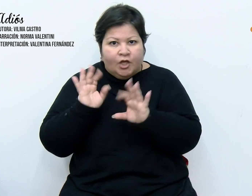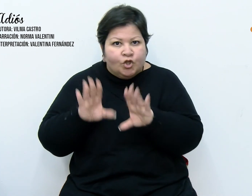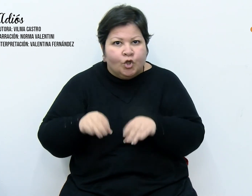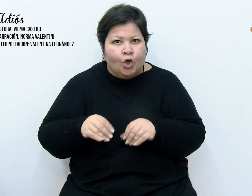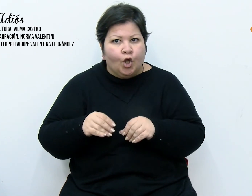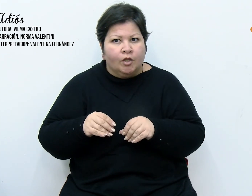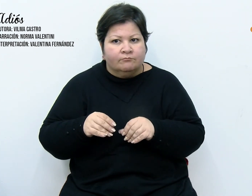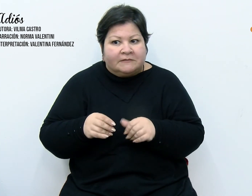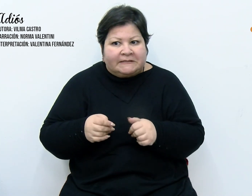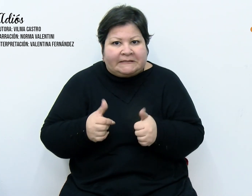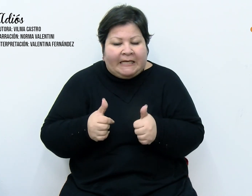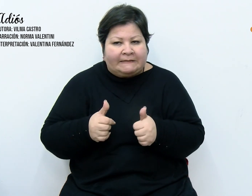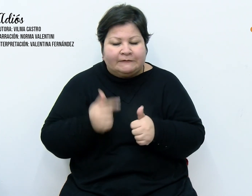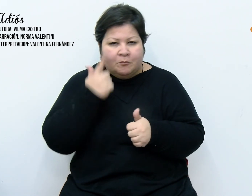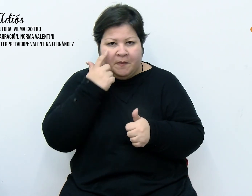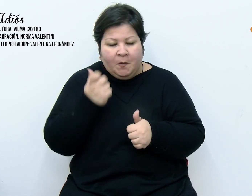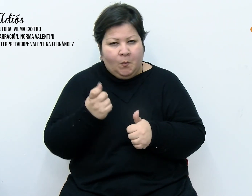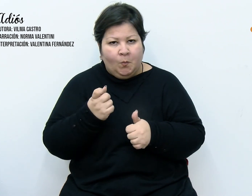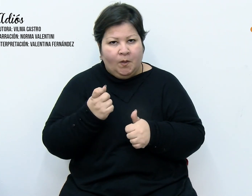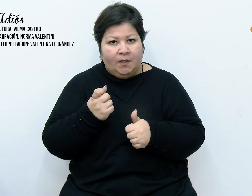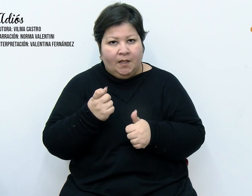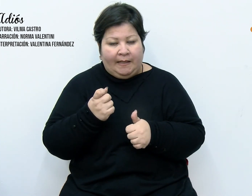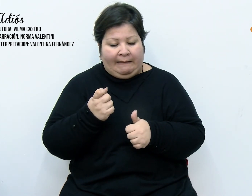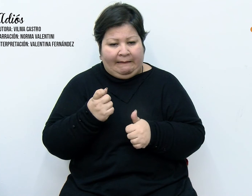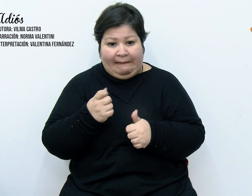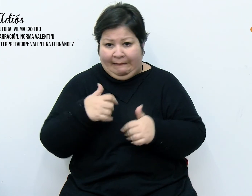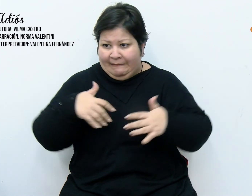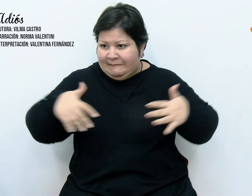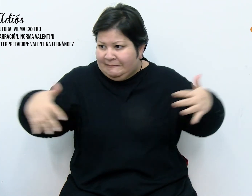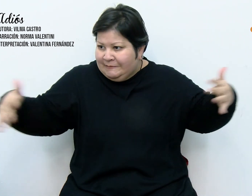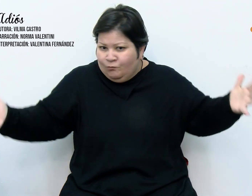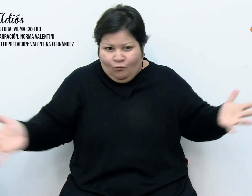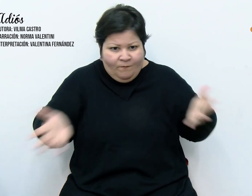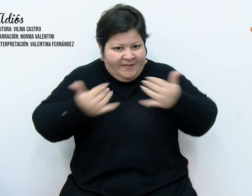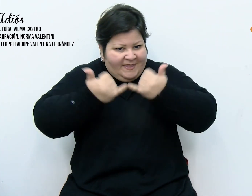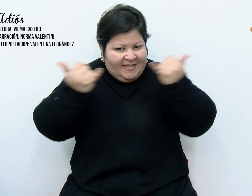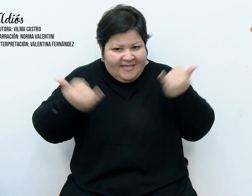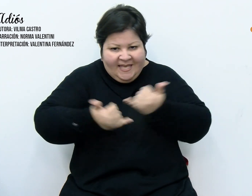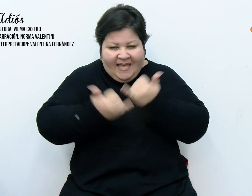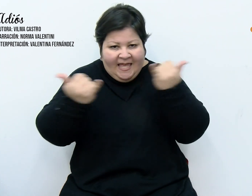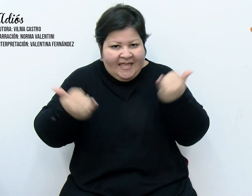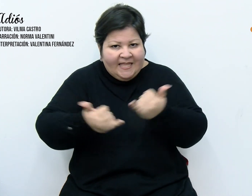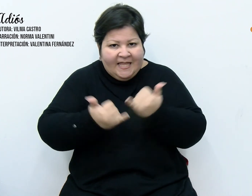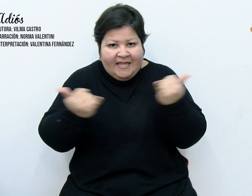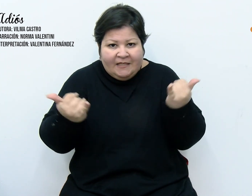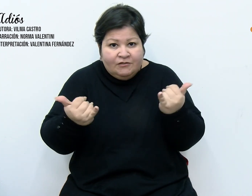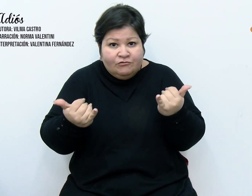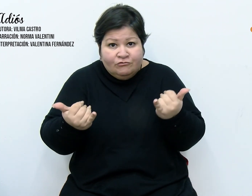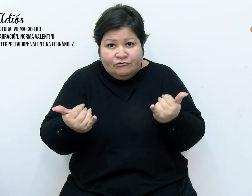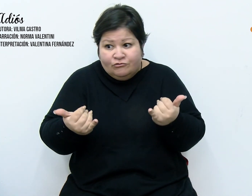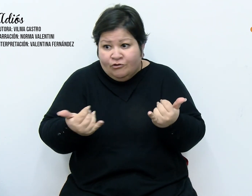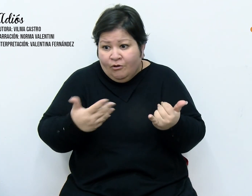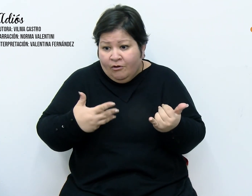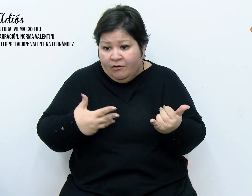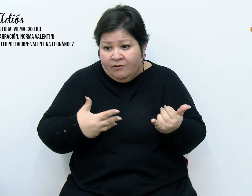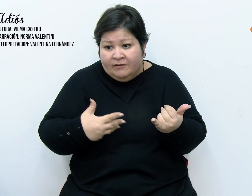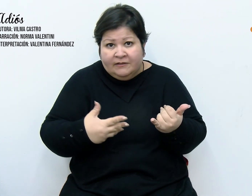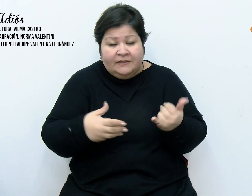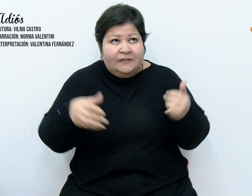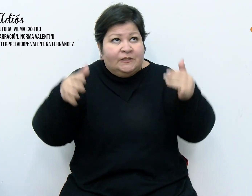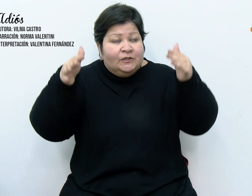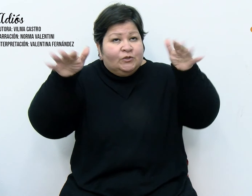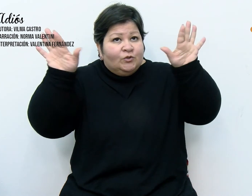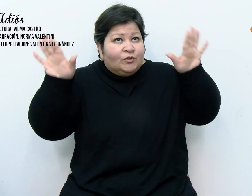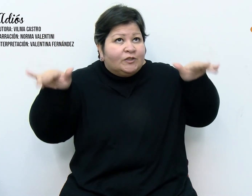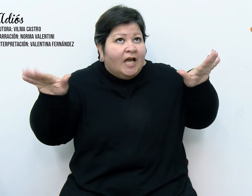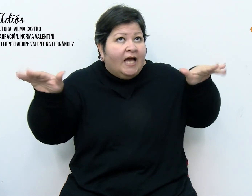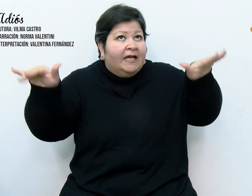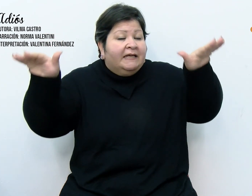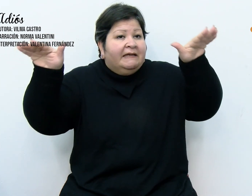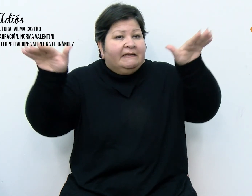darme cuenta, en medio de aquel alboroto, que me quedé sin nada, los ángeles se habían callado al fin